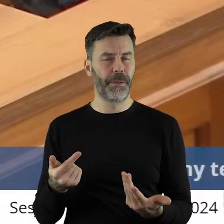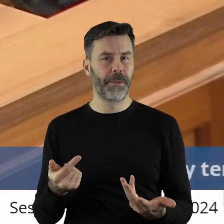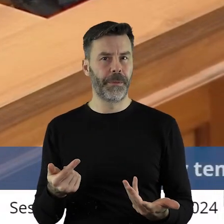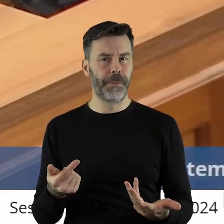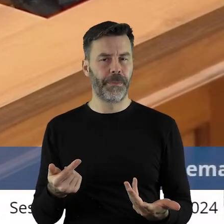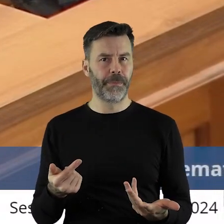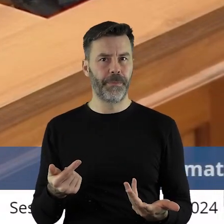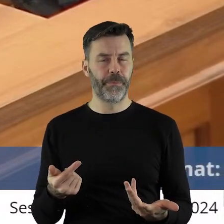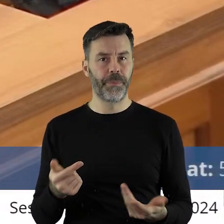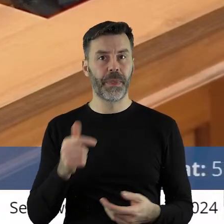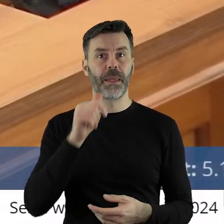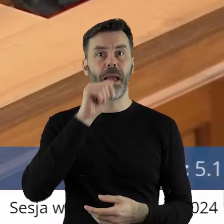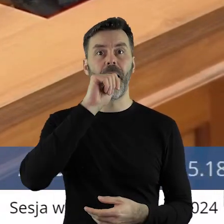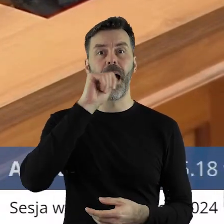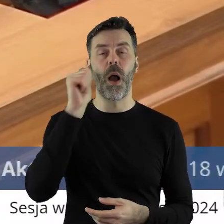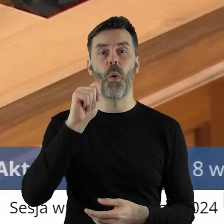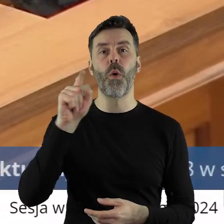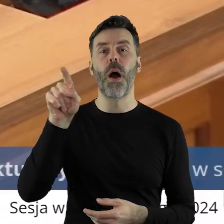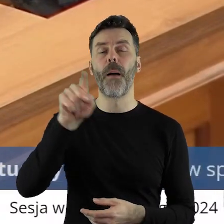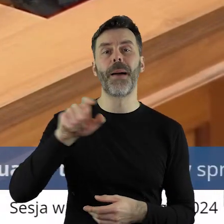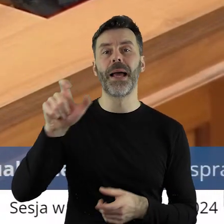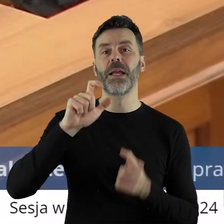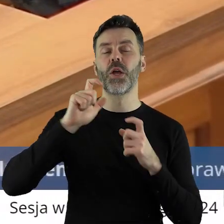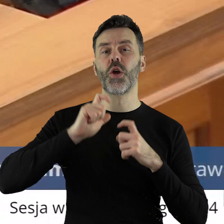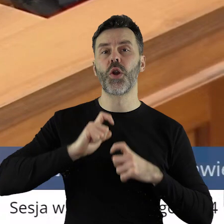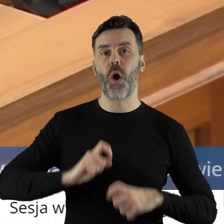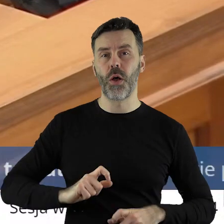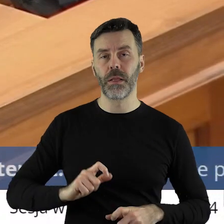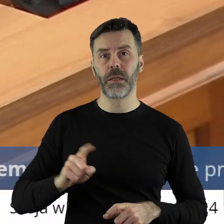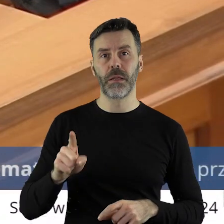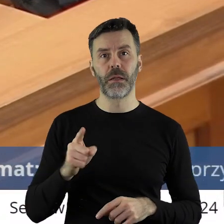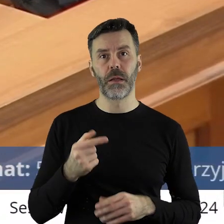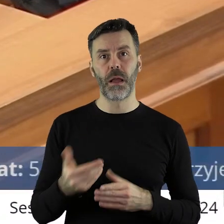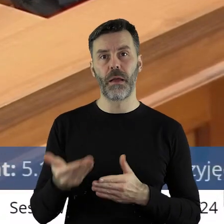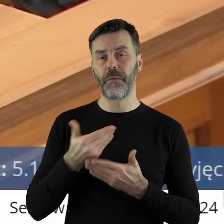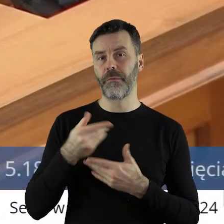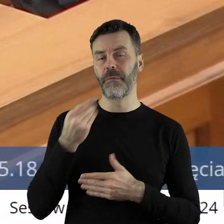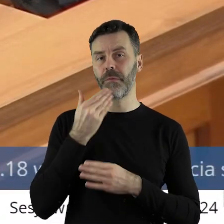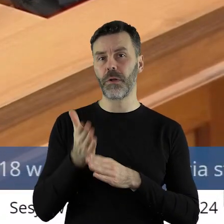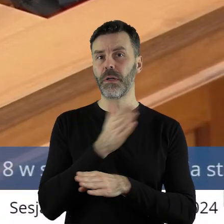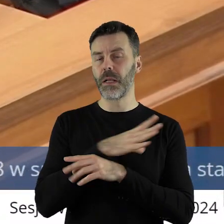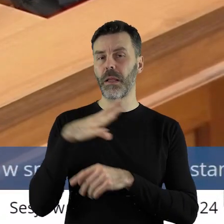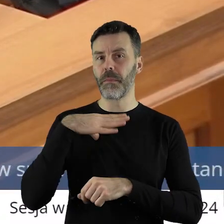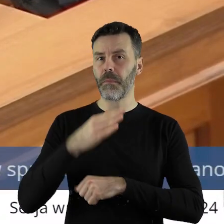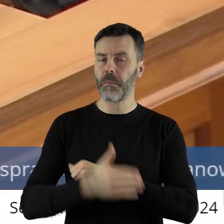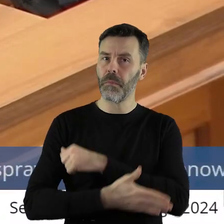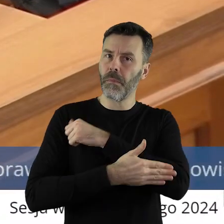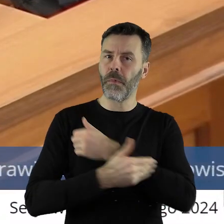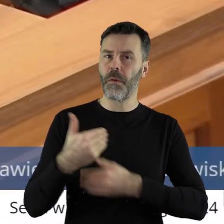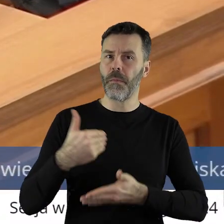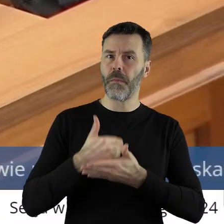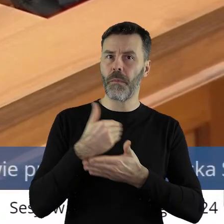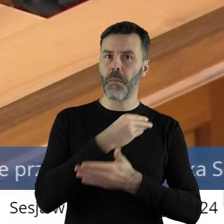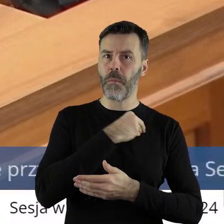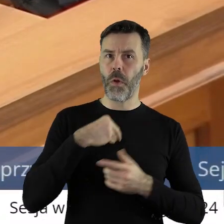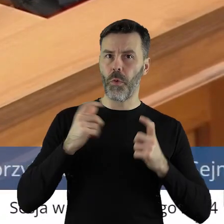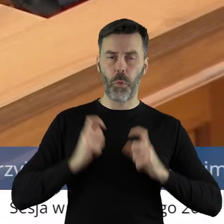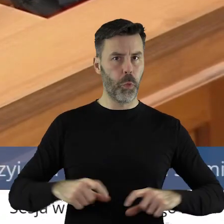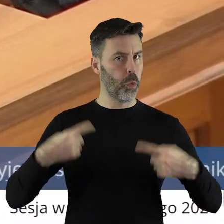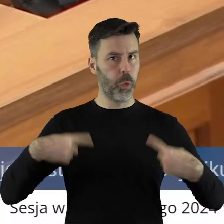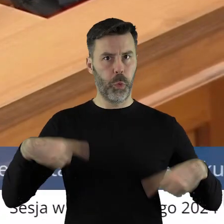Nikt z europejskich polityków, jakoś dotąd za polskim rolnikiem się nie wstawiał,